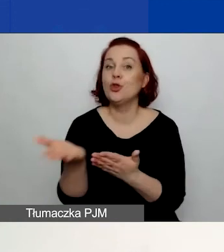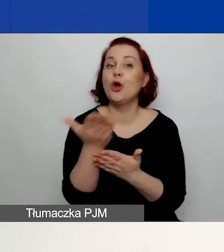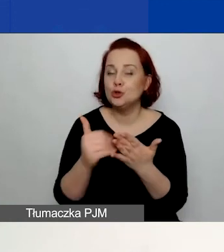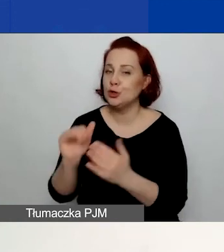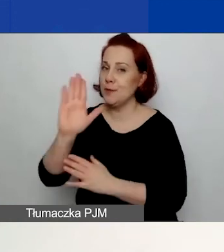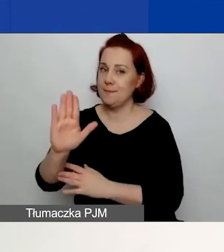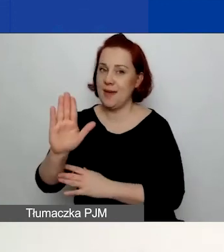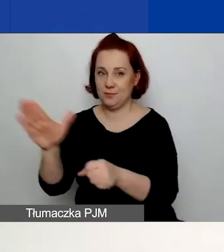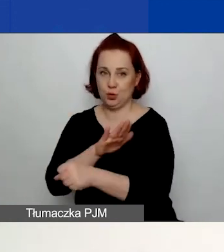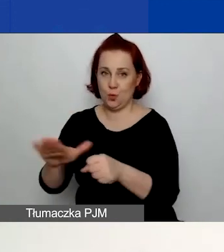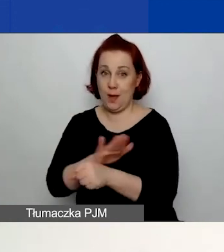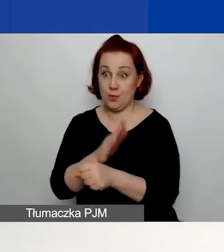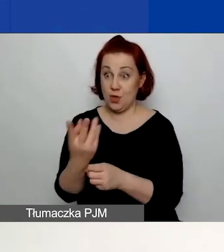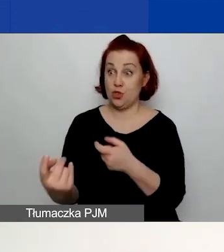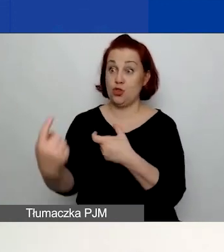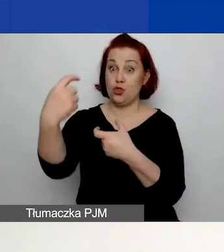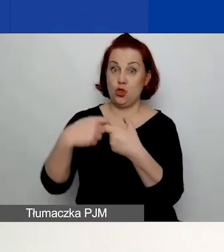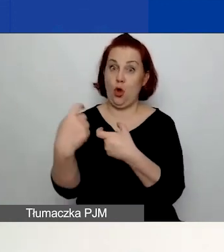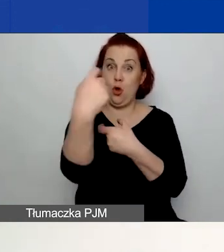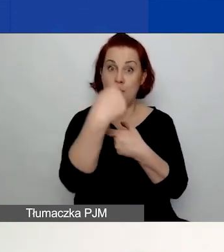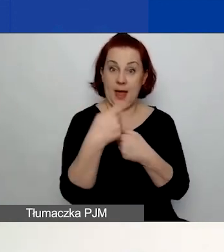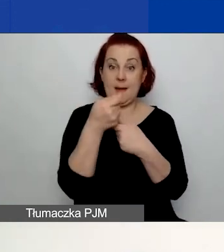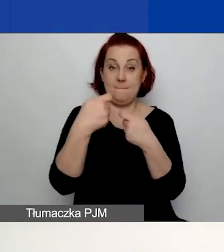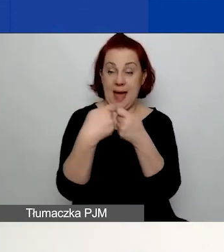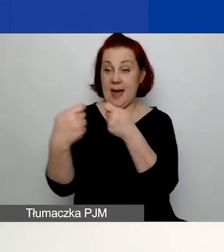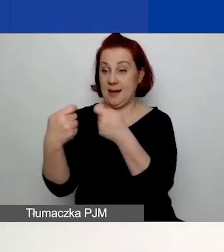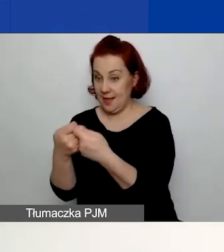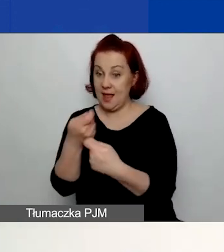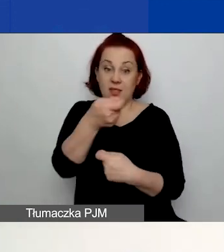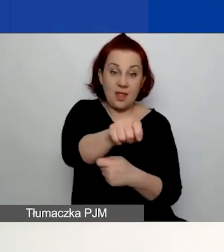Dodajcie tych partnerów, nazwijcie ich w tej części B.,